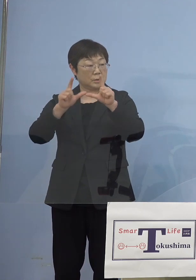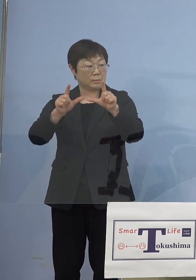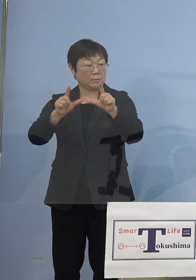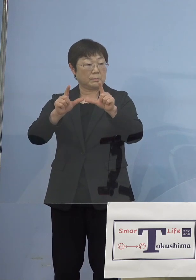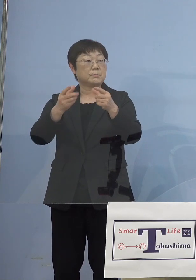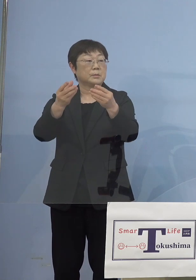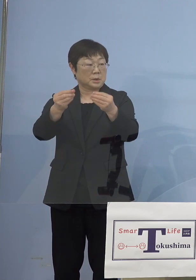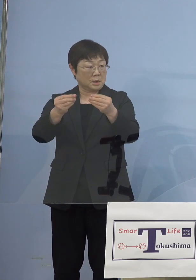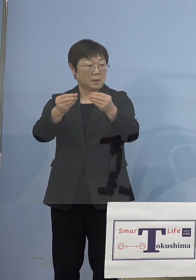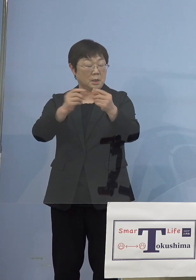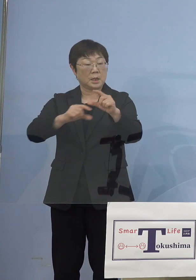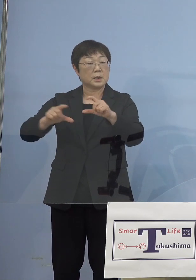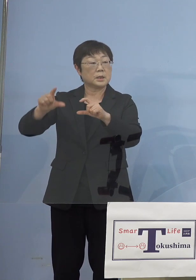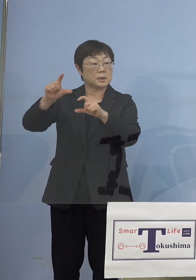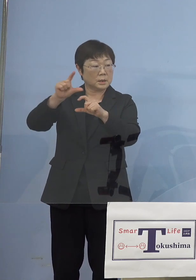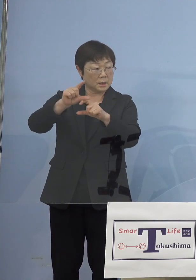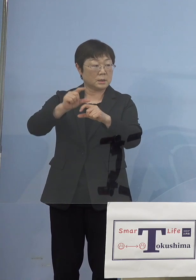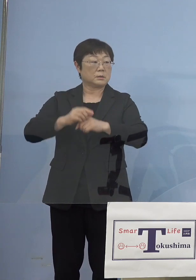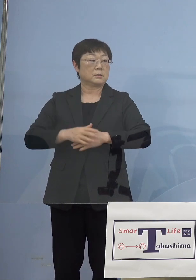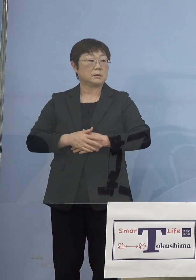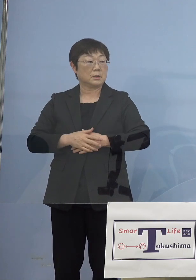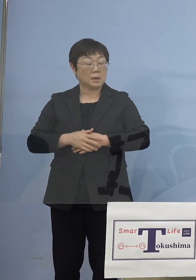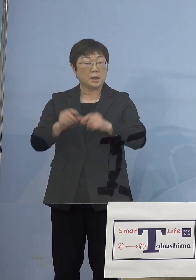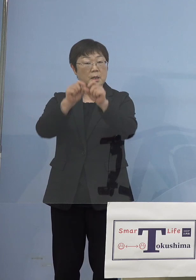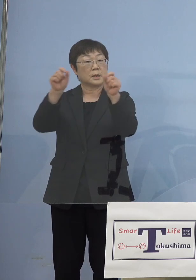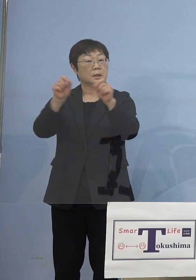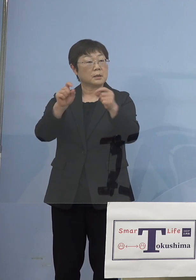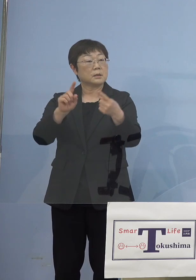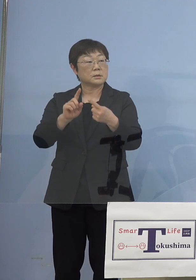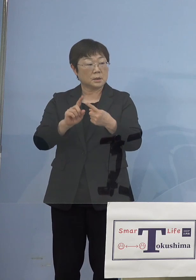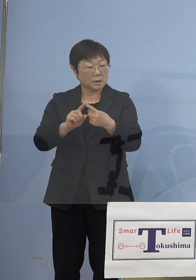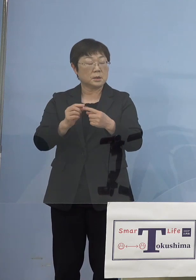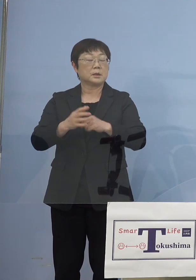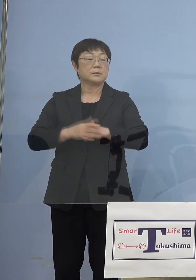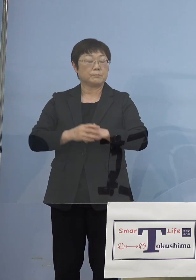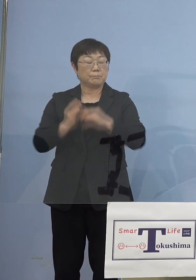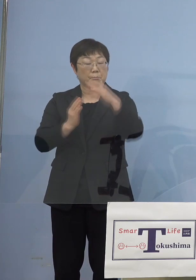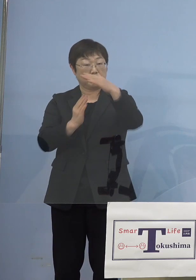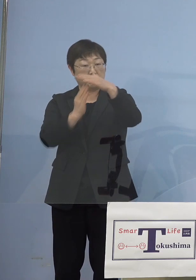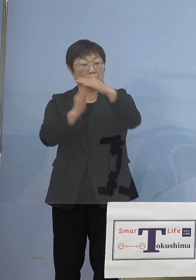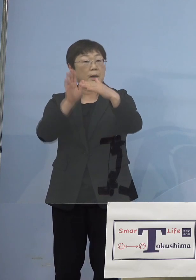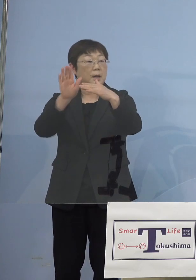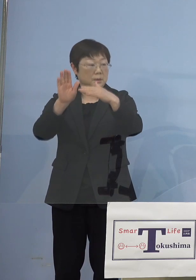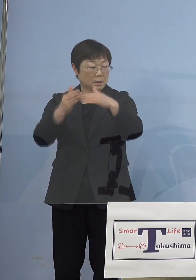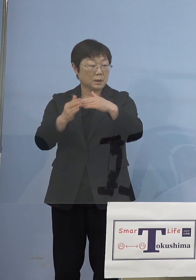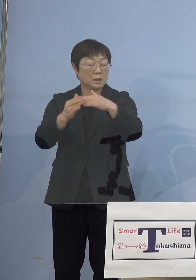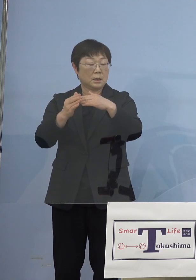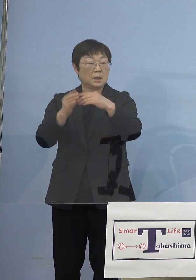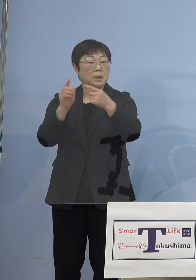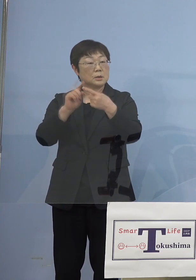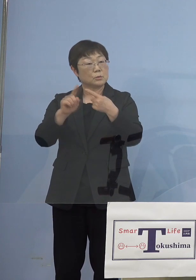さらに引き上げられて結果的に 少々ピークはあったものの徐々に